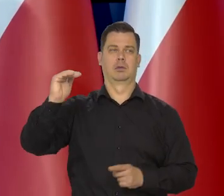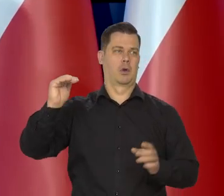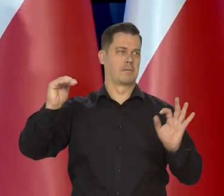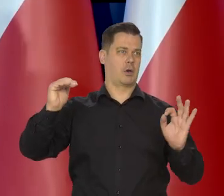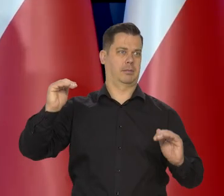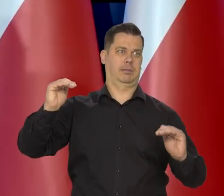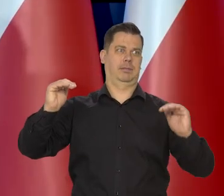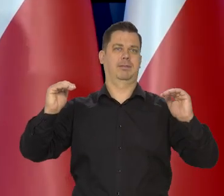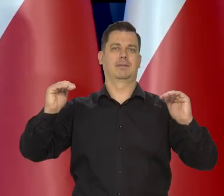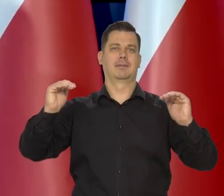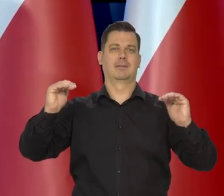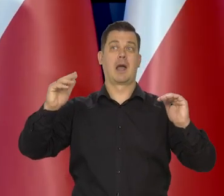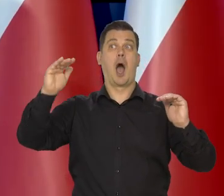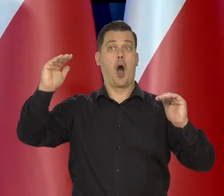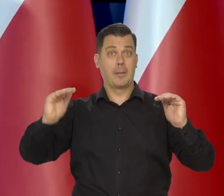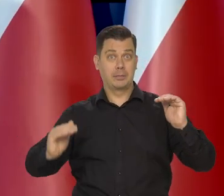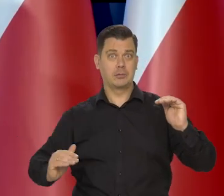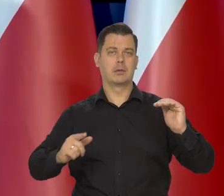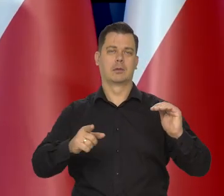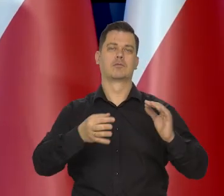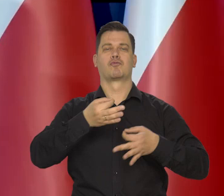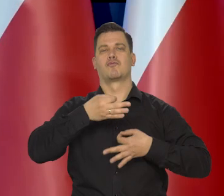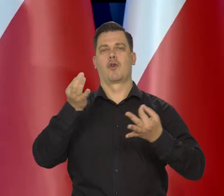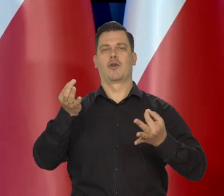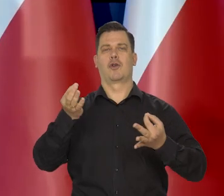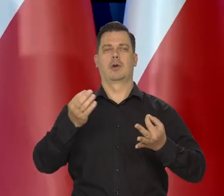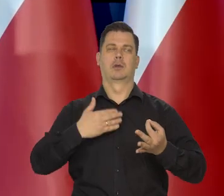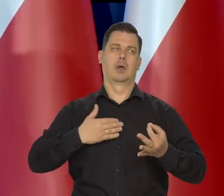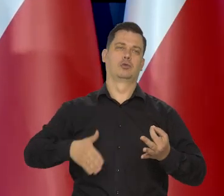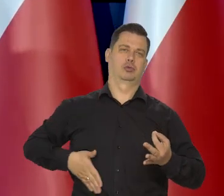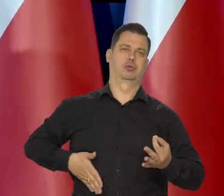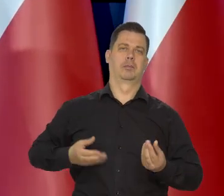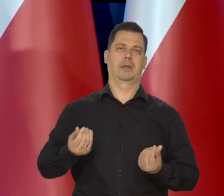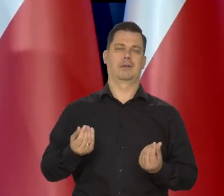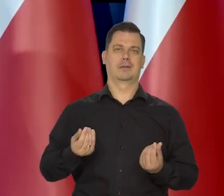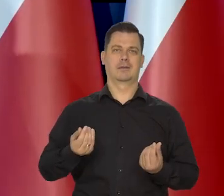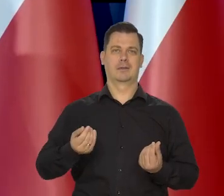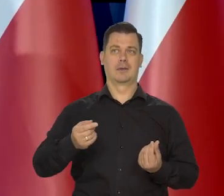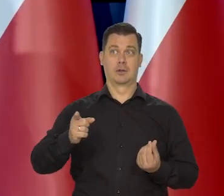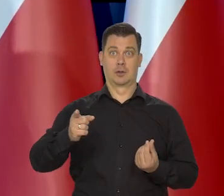Spadek inflacji pozytywny i chodzi o to, żeby ten wzrost się nie osłabił,